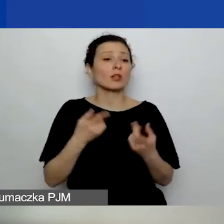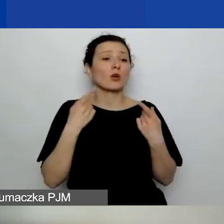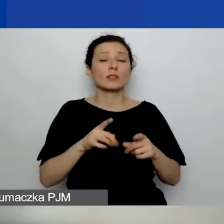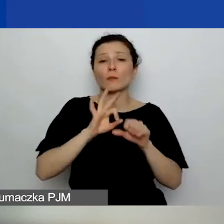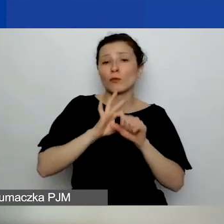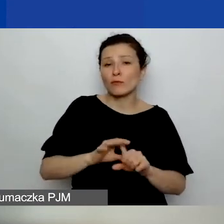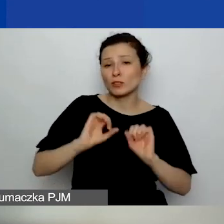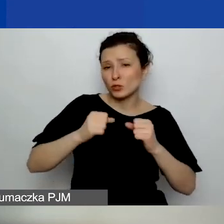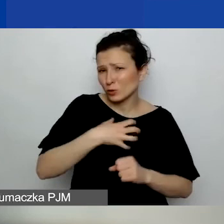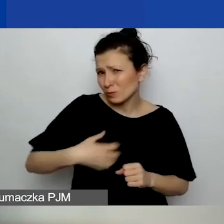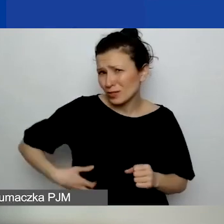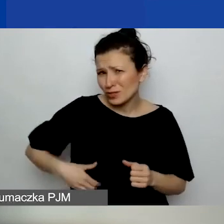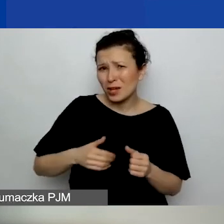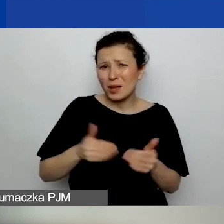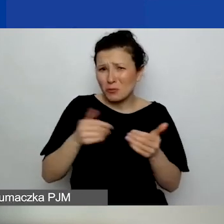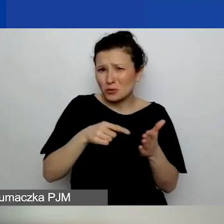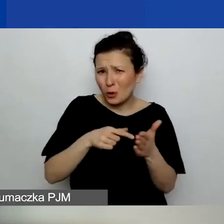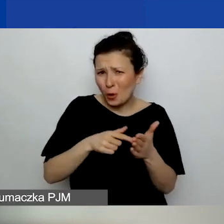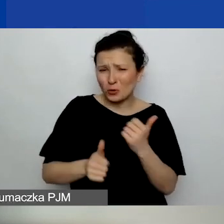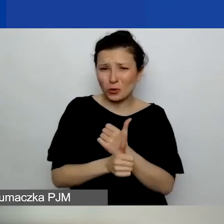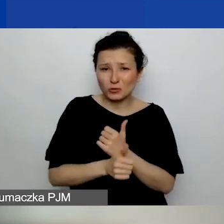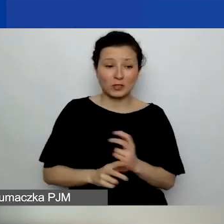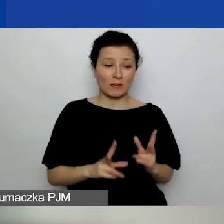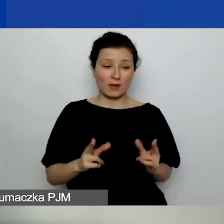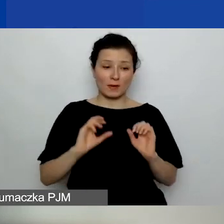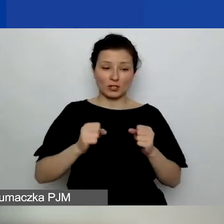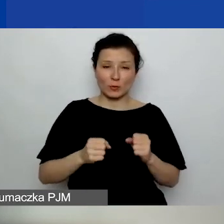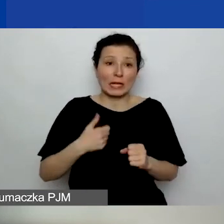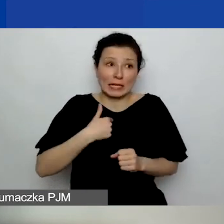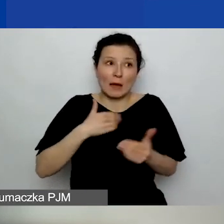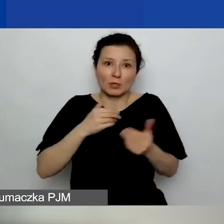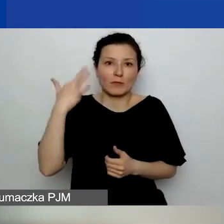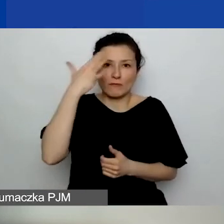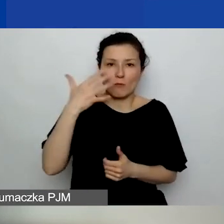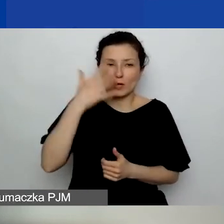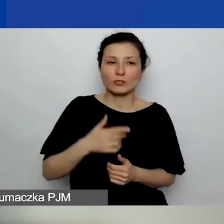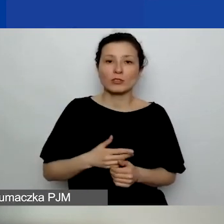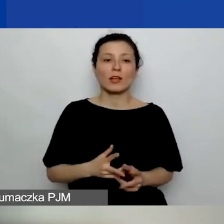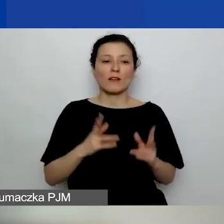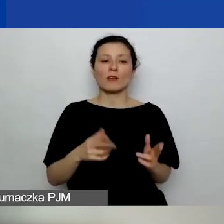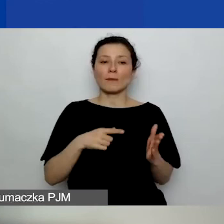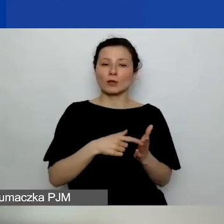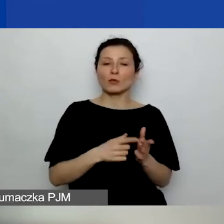może o to chodzi, i w ramach działalności jestem sobie w stanie wyobrazić, że np. zrealizowała jakąś usługę ekspercką